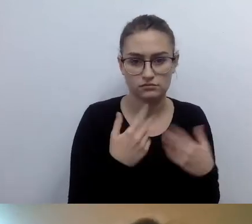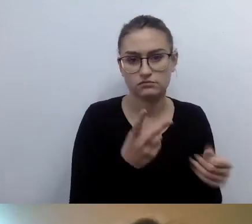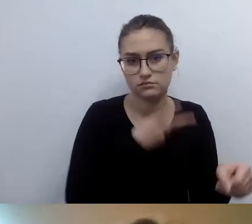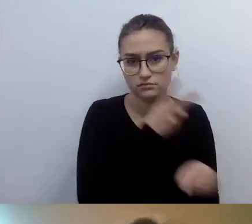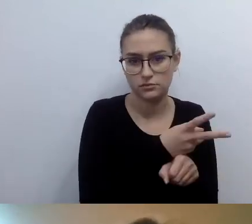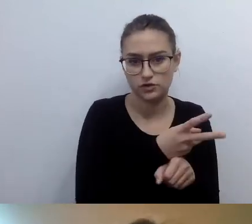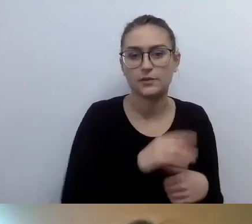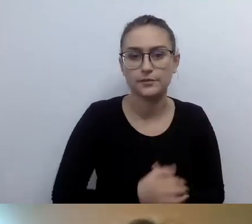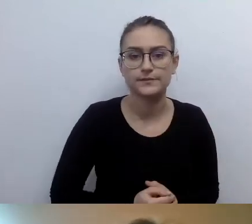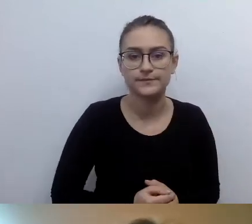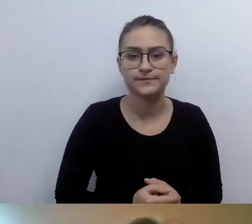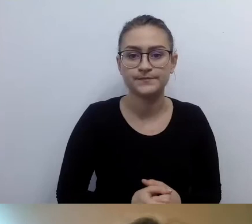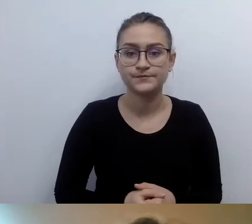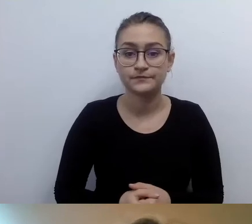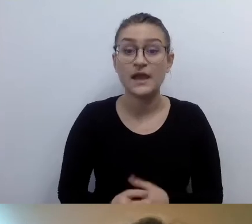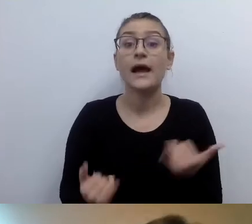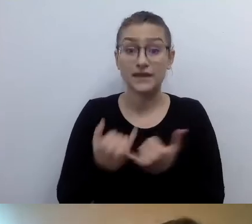Jeżeli mamy dokładnie to samo i tu, i tu,